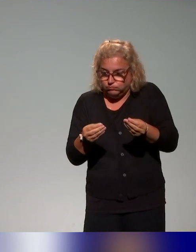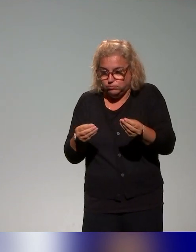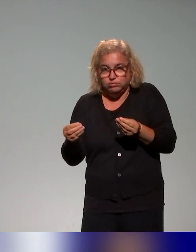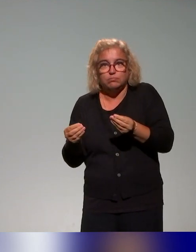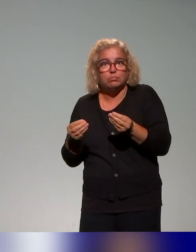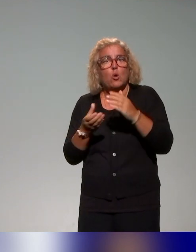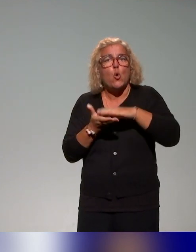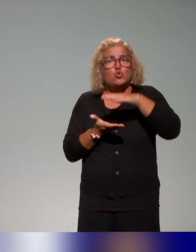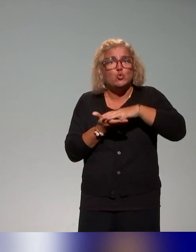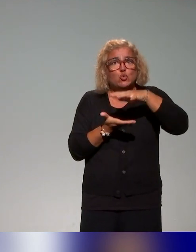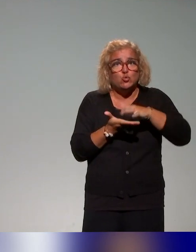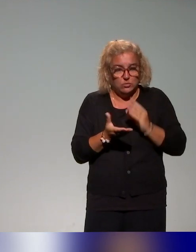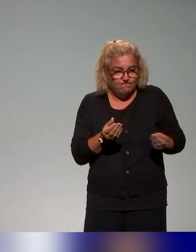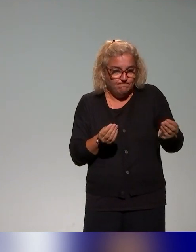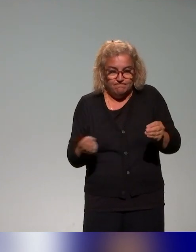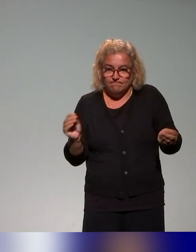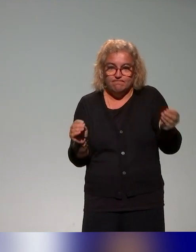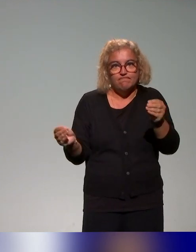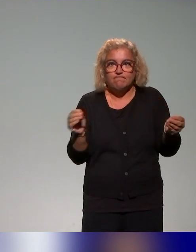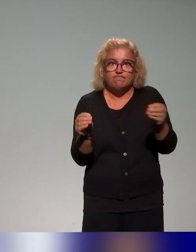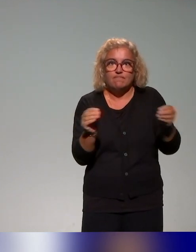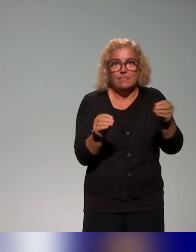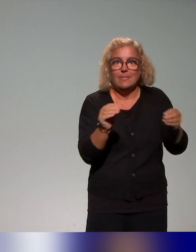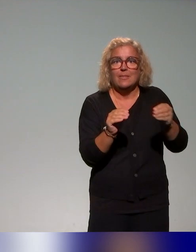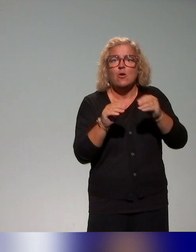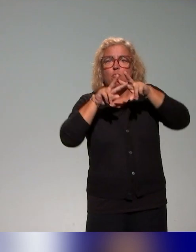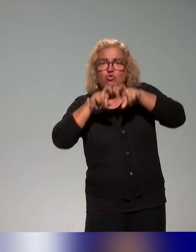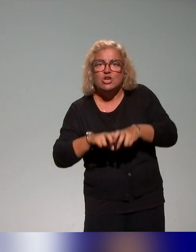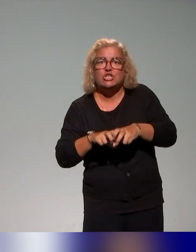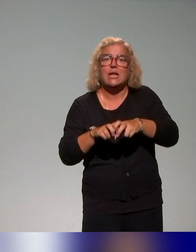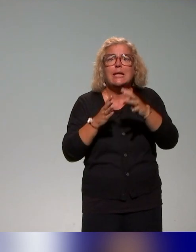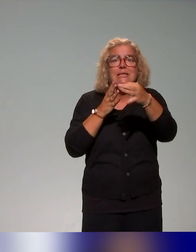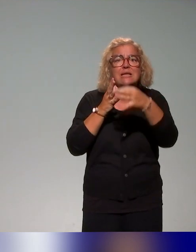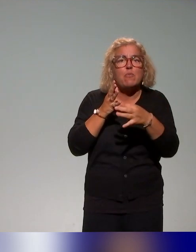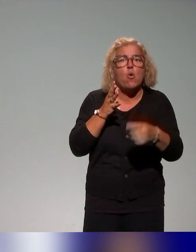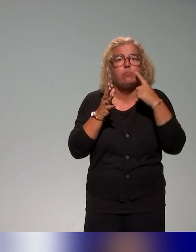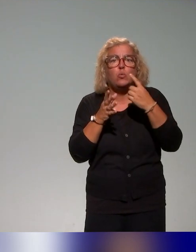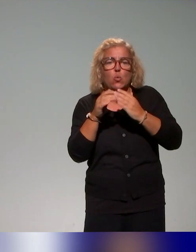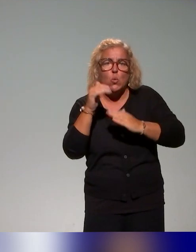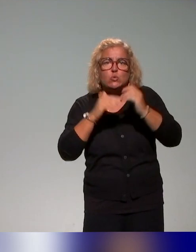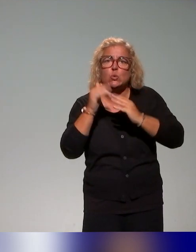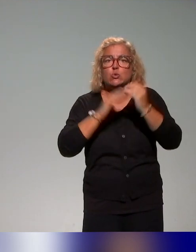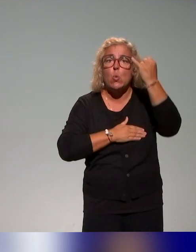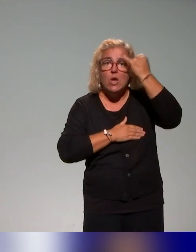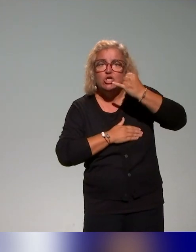dans la volonté de construire des ingénieries, d'aller chercher des éléments pour construire une ingénierie de formation qui s'inscrit dans